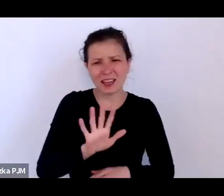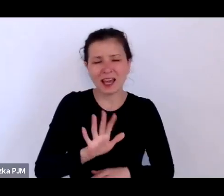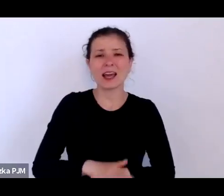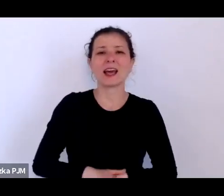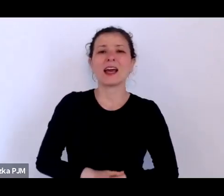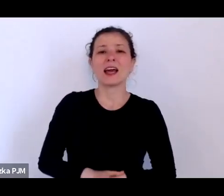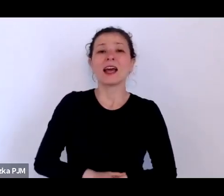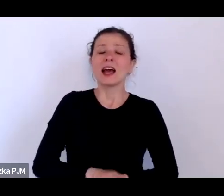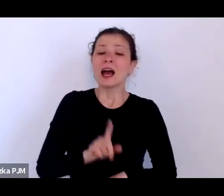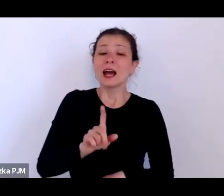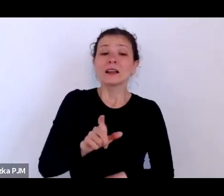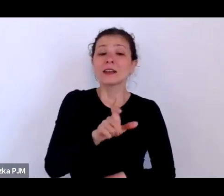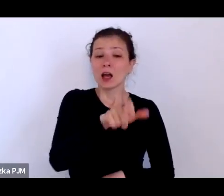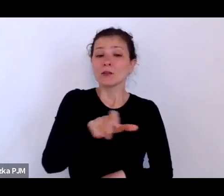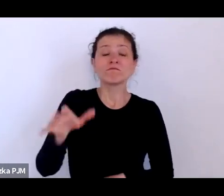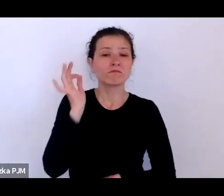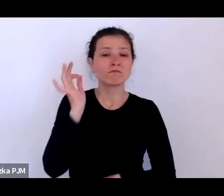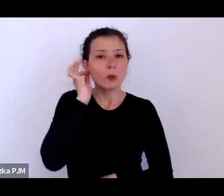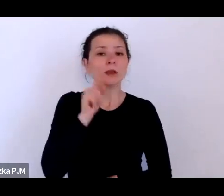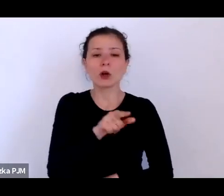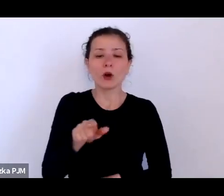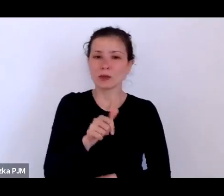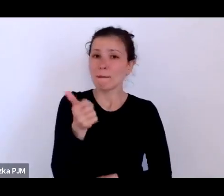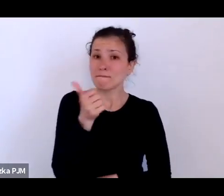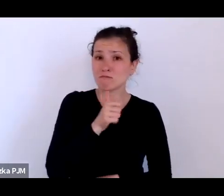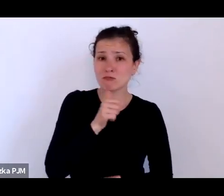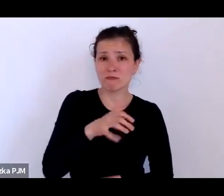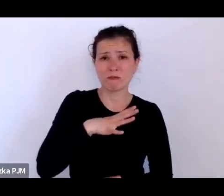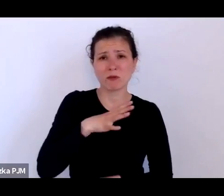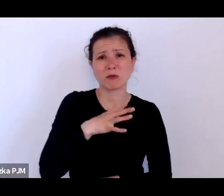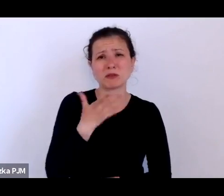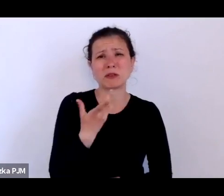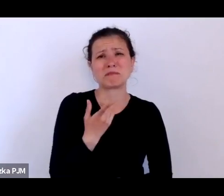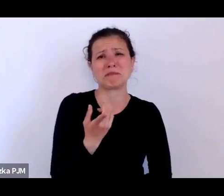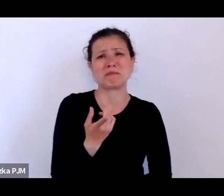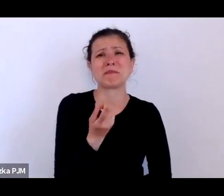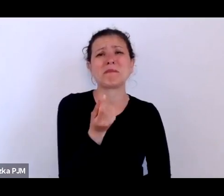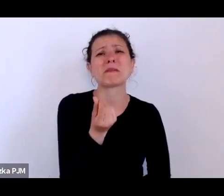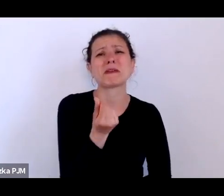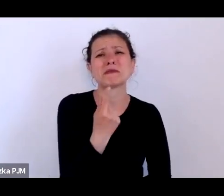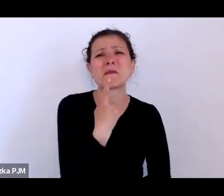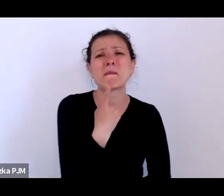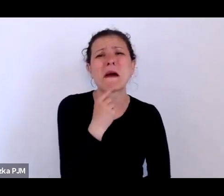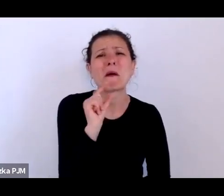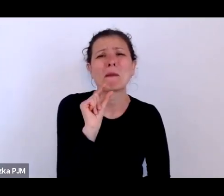że rzeczywiście usiłowały za te grosze jakoś w ogóle przeżyć